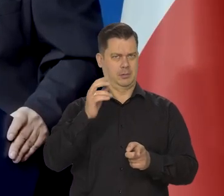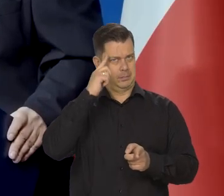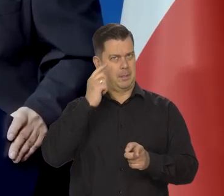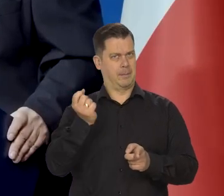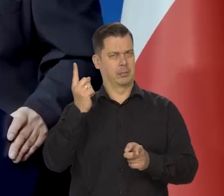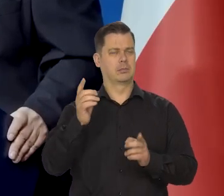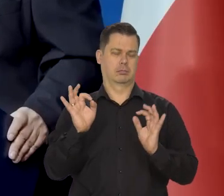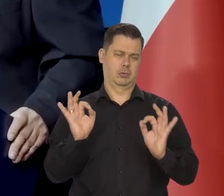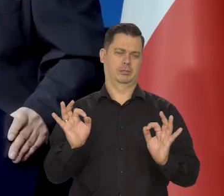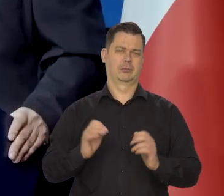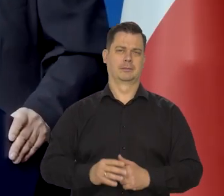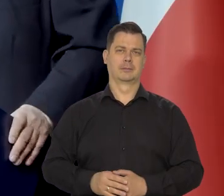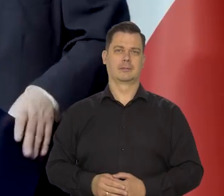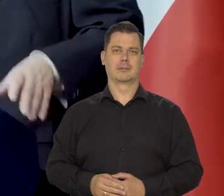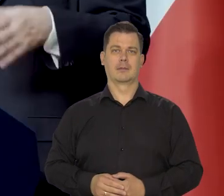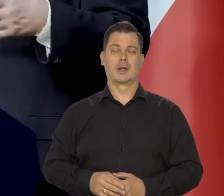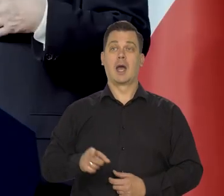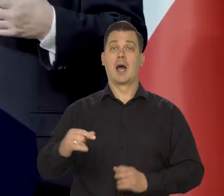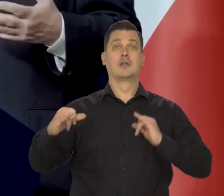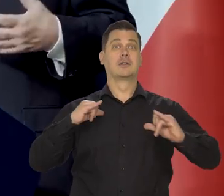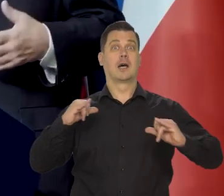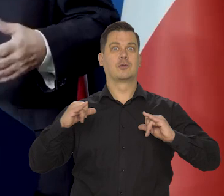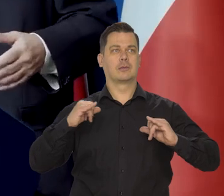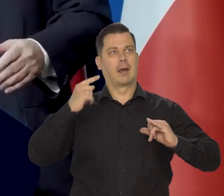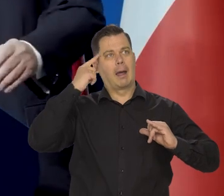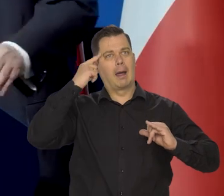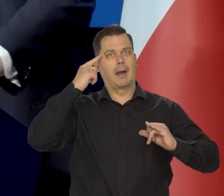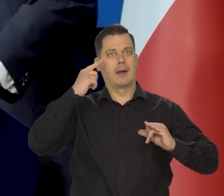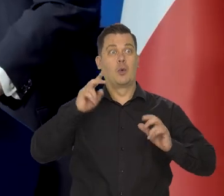Bo jeszcze w zarządzie ktoś może myśleć o drugiej kadencji,